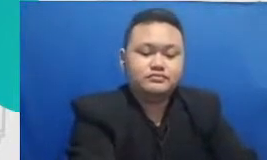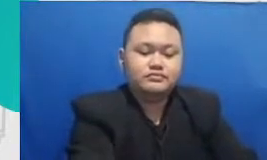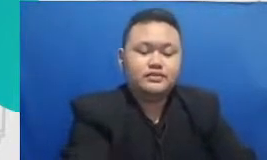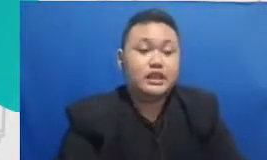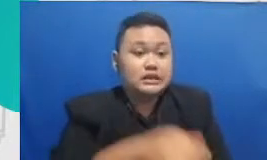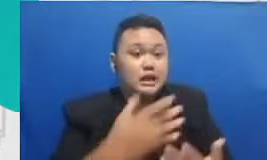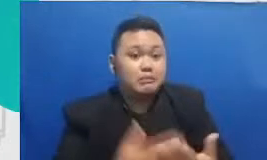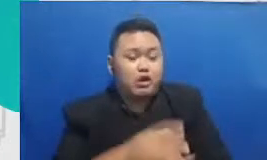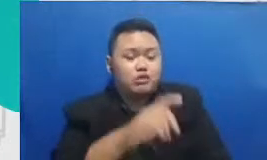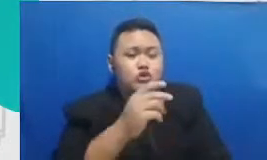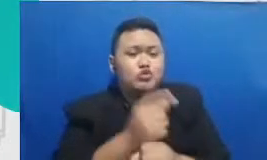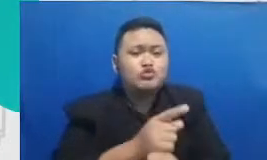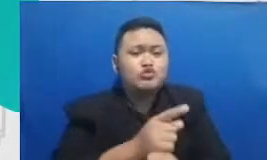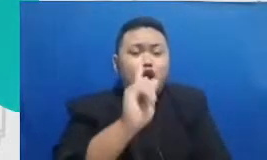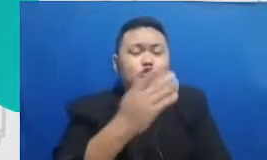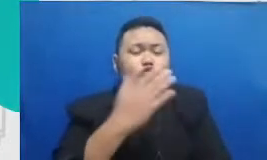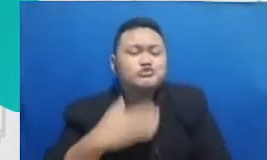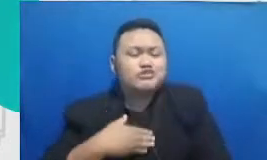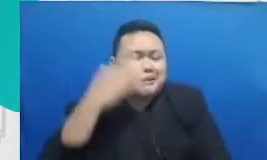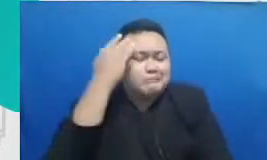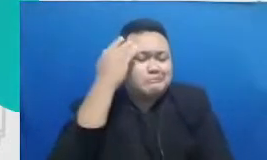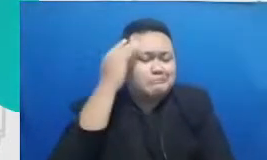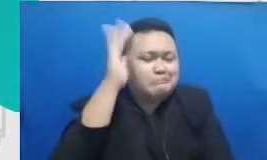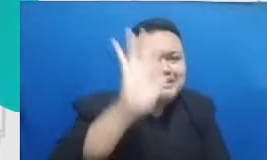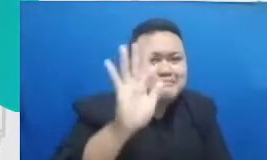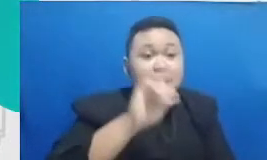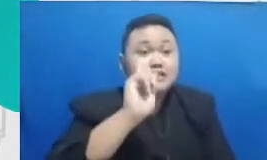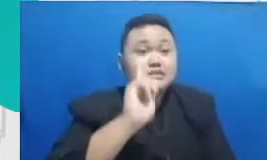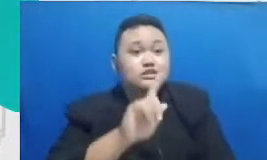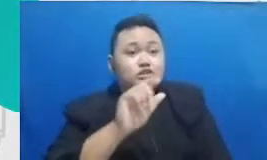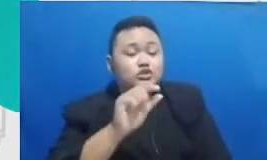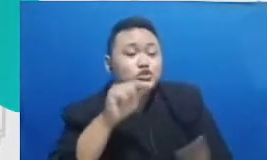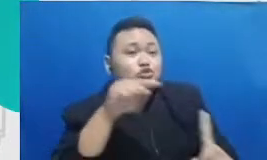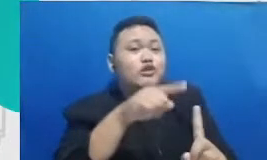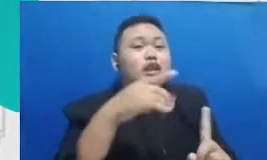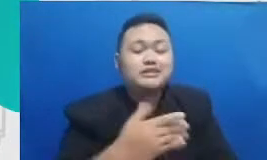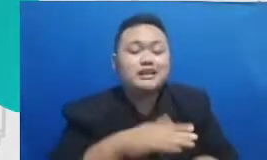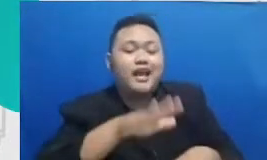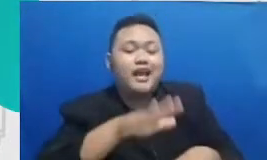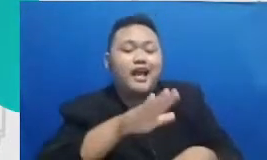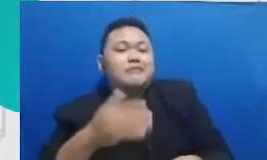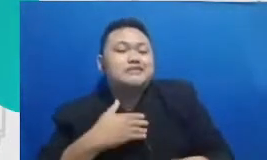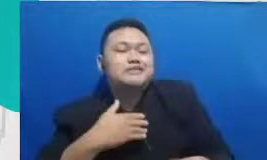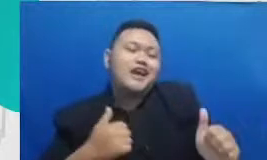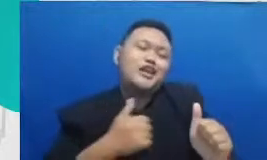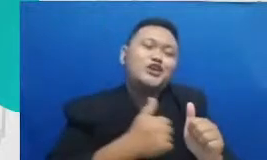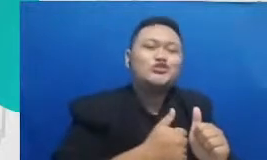berani mimpi supaya anak didiknya juga mengikuti guru yang punya yang tidak memiliki batasan atas